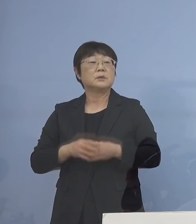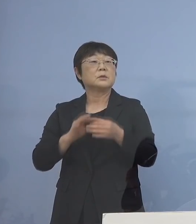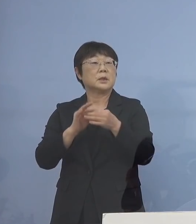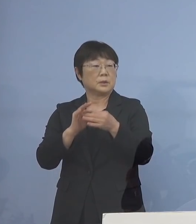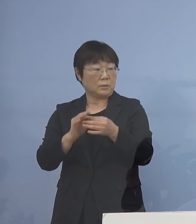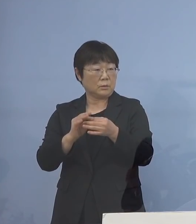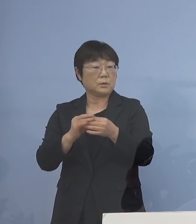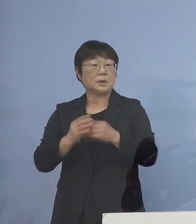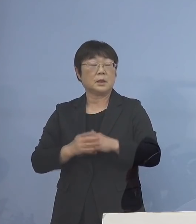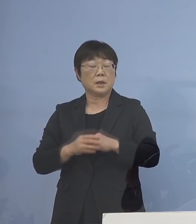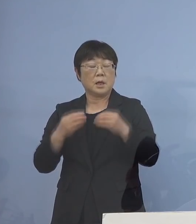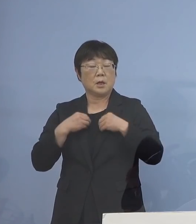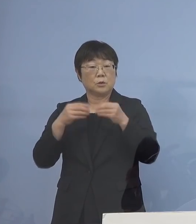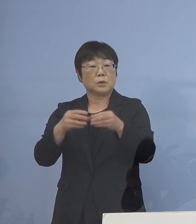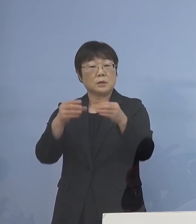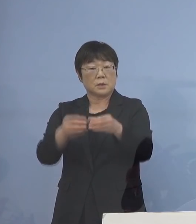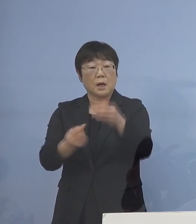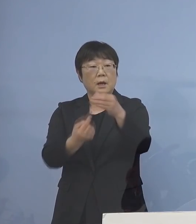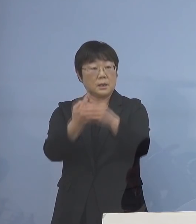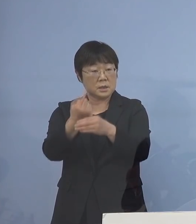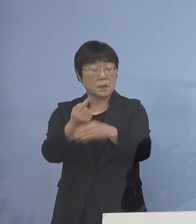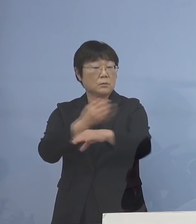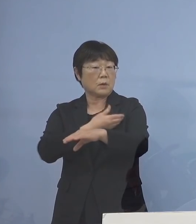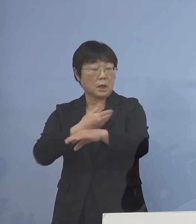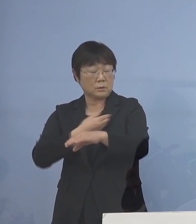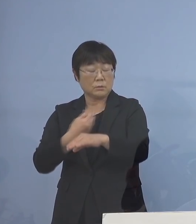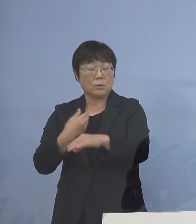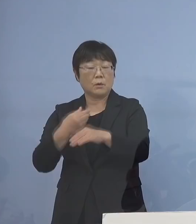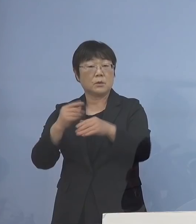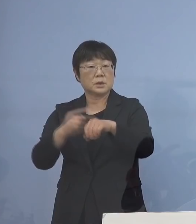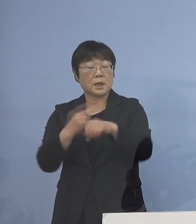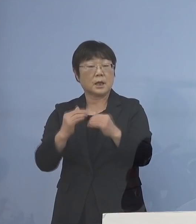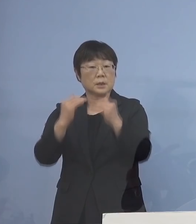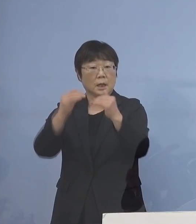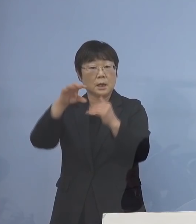クラスター発生の可能性の 高いところ、ここを徹底的に